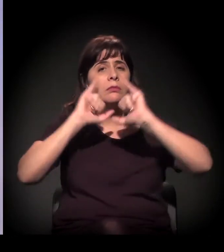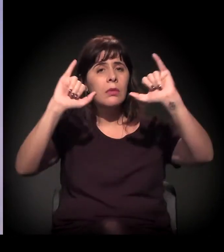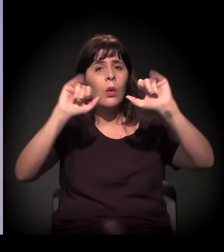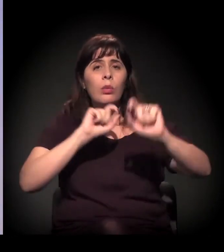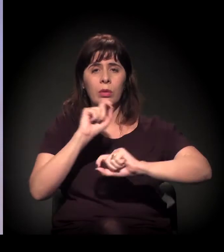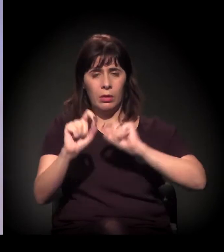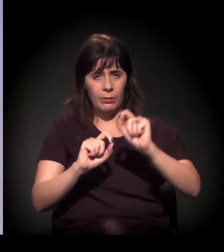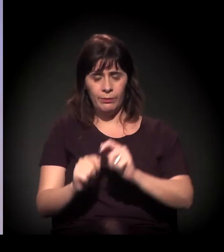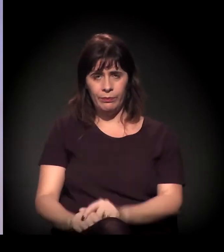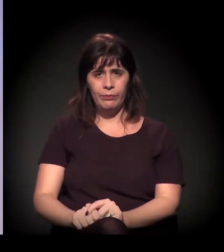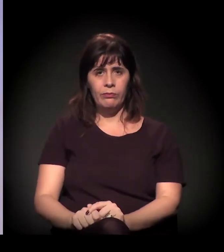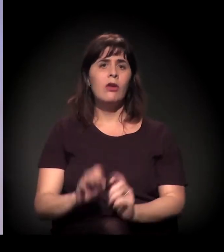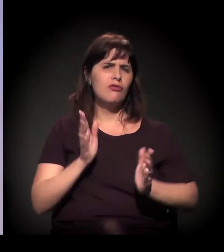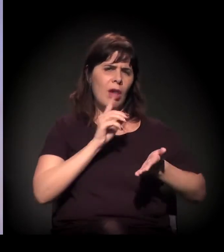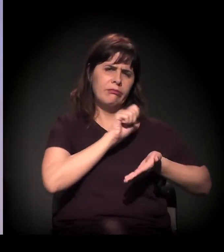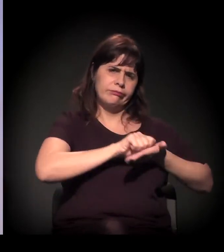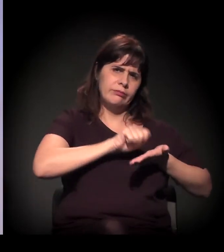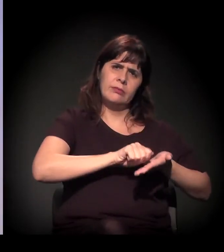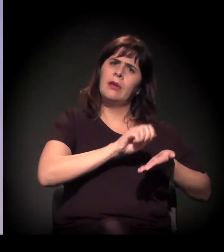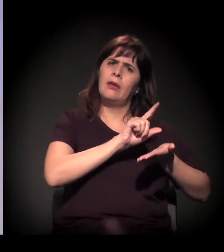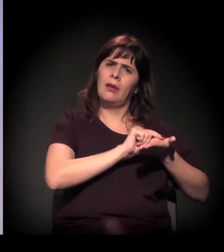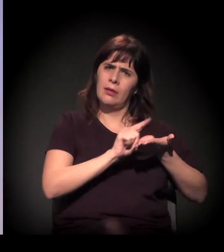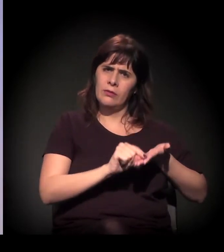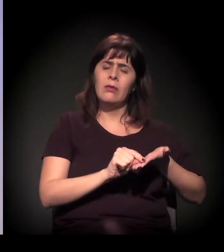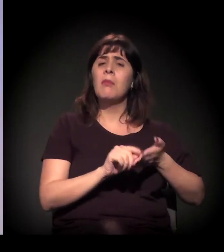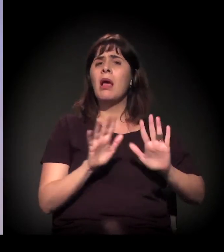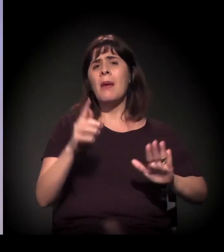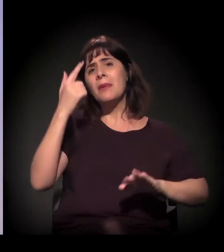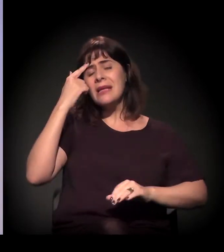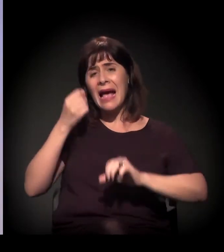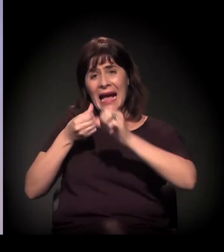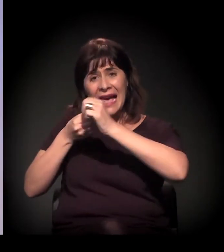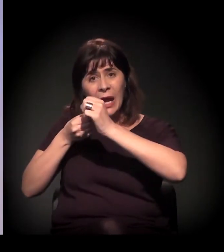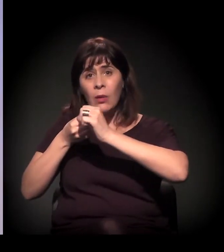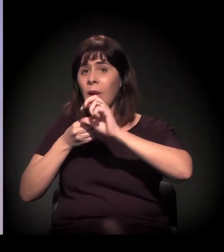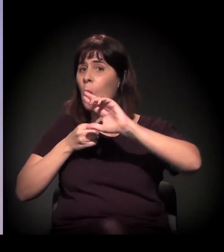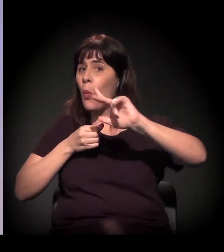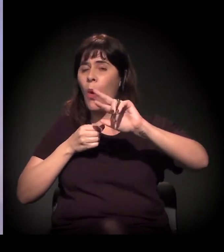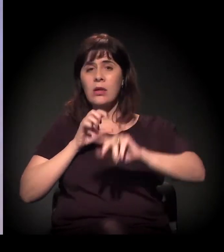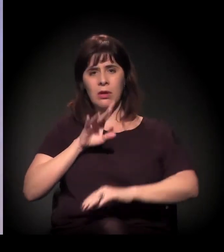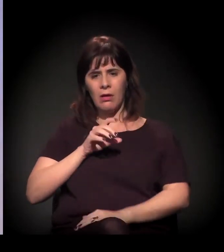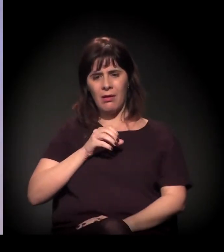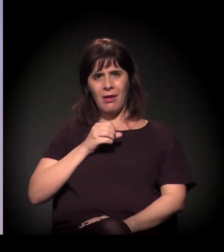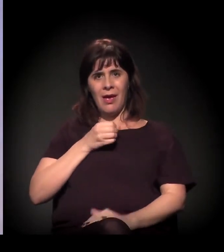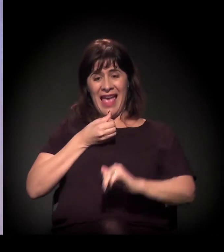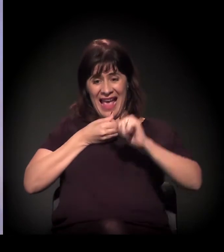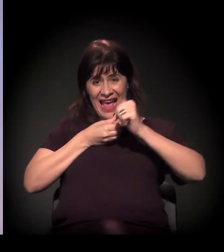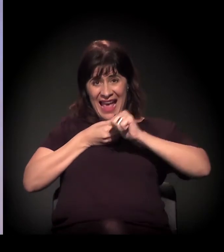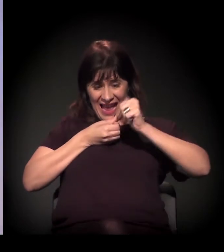é entender que a Cracolândia não fala de craque. Acho que são coisas diferentes. Quando a gente fala em Cracolândia e quando a gente fala em A Craco Resiste,